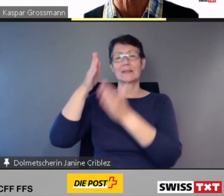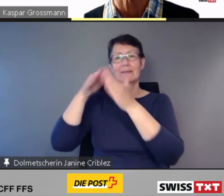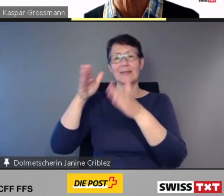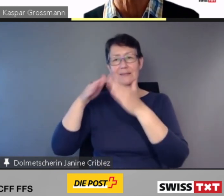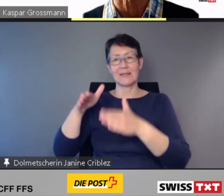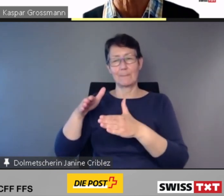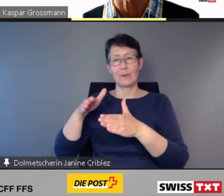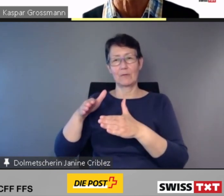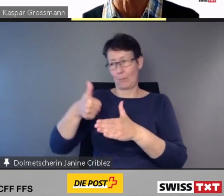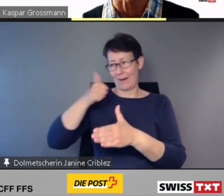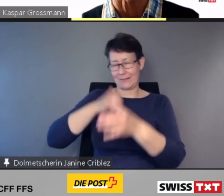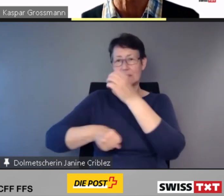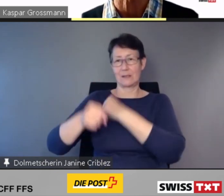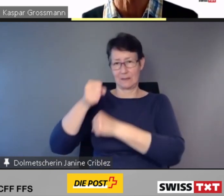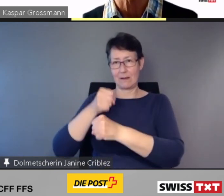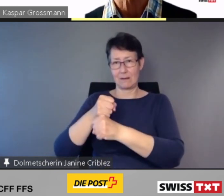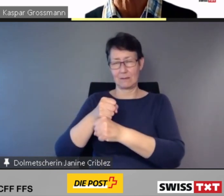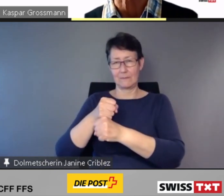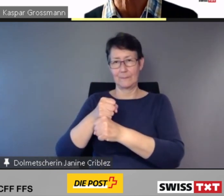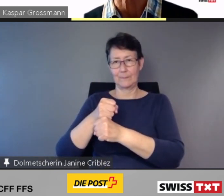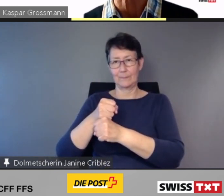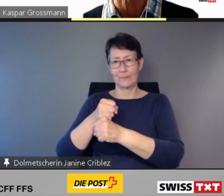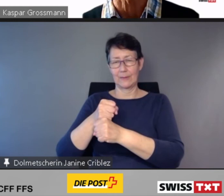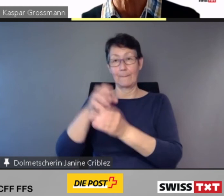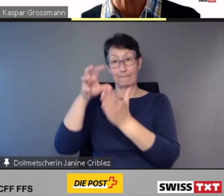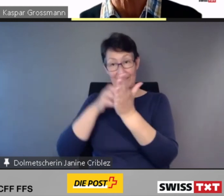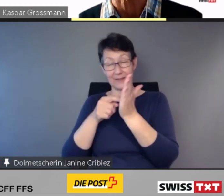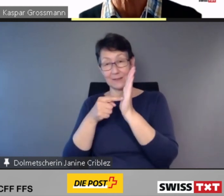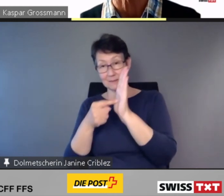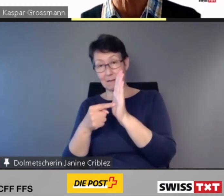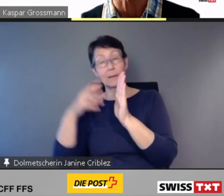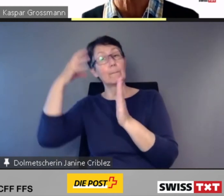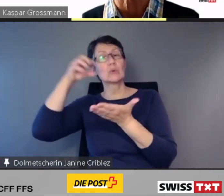sagt das Bundesamt bez. verspäteter Umsetzung,